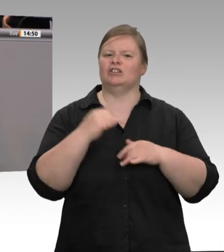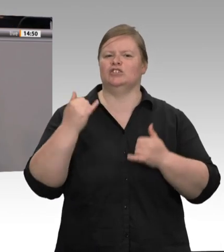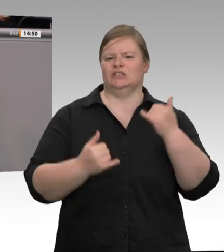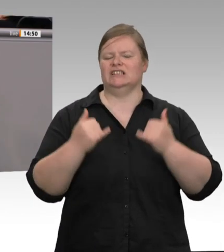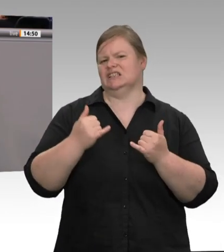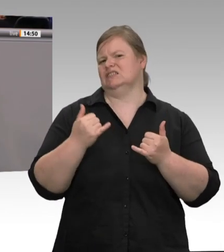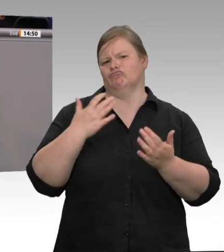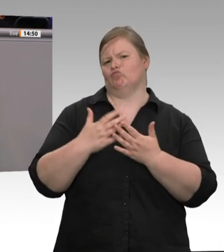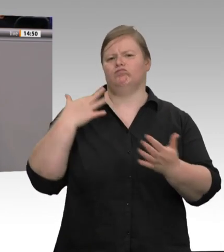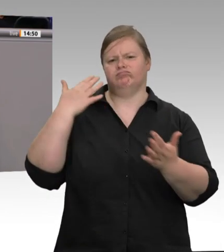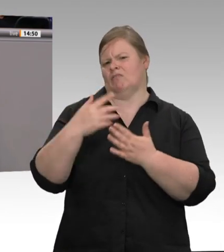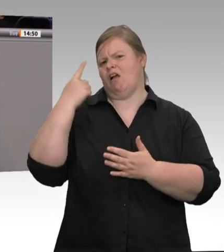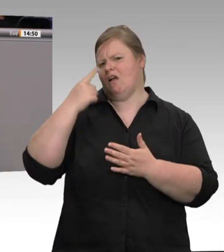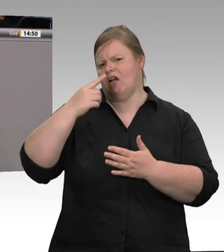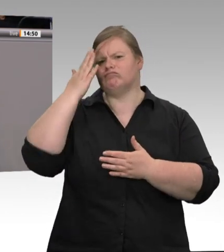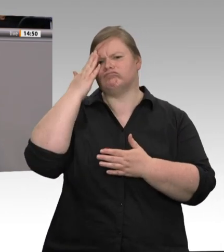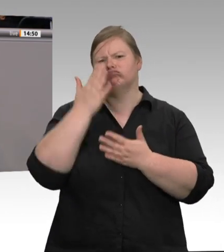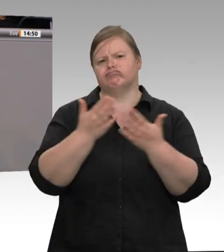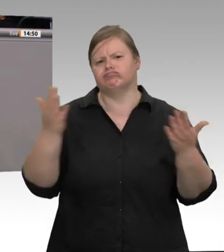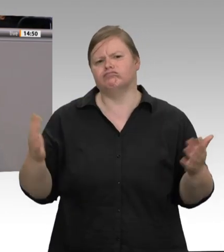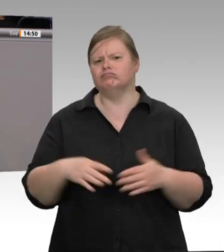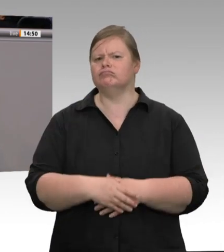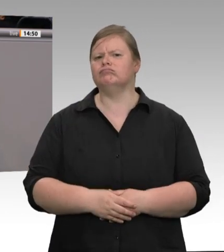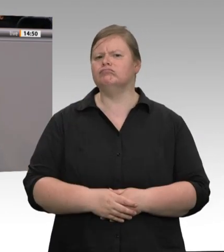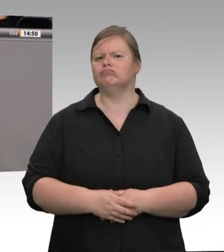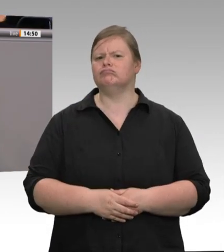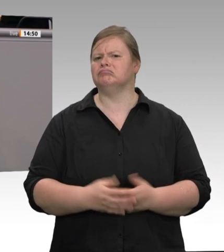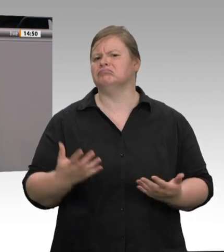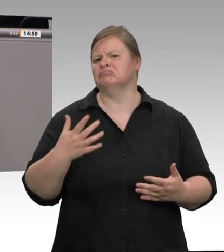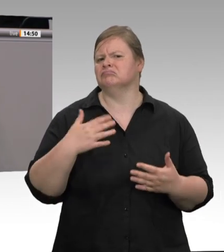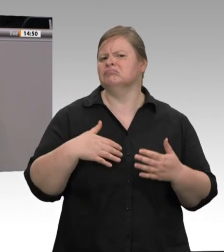gesprochen. Geändert hat sich nichts. Die Ausbeutung lief weiter, bei Tönnies rollte